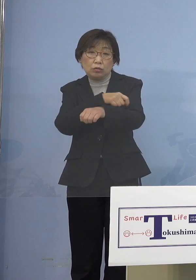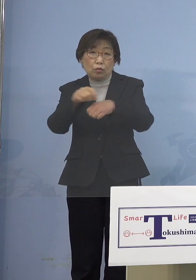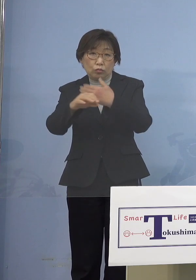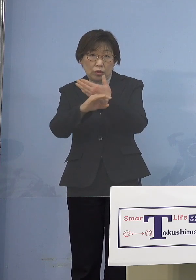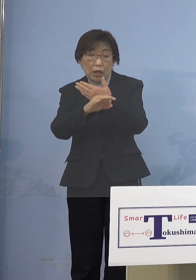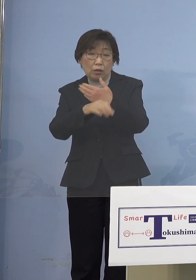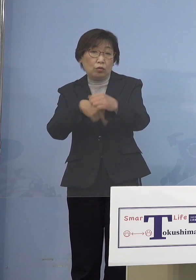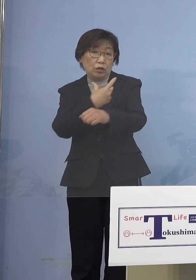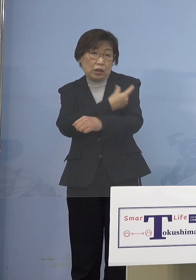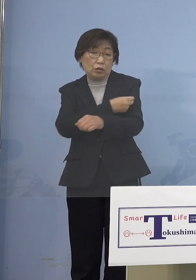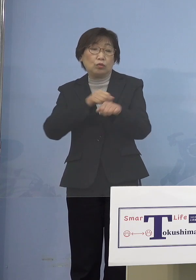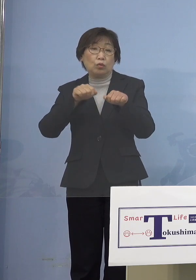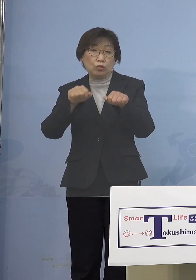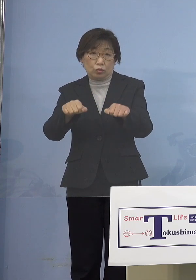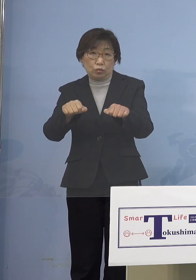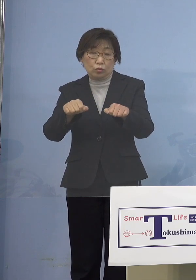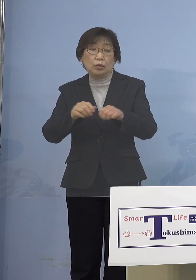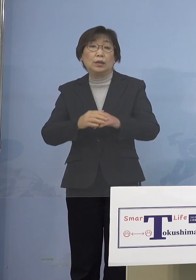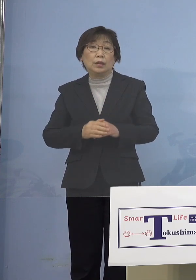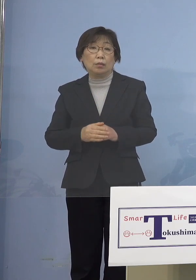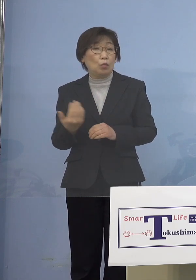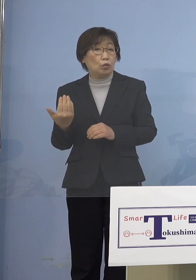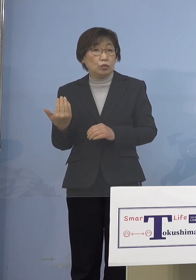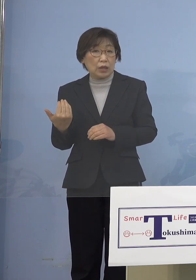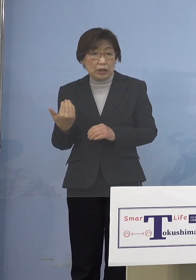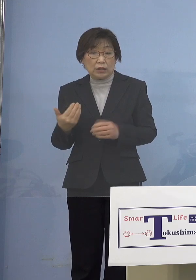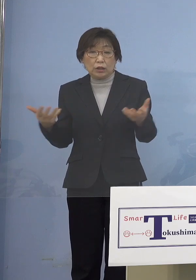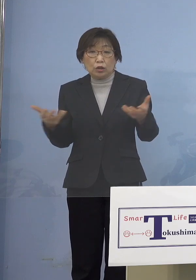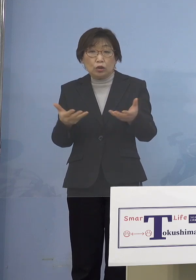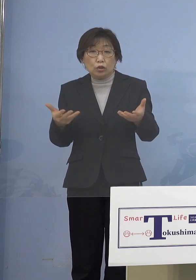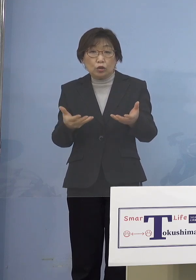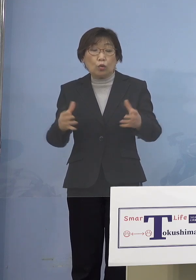もちろんいよいよもう既に 職域接種が既にスタートしています